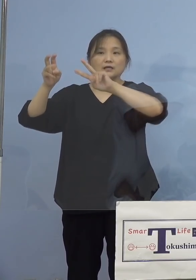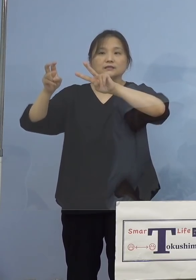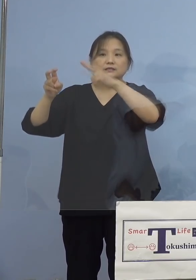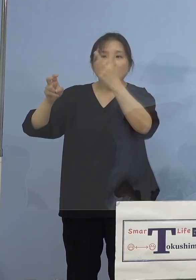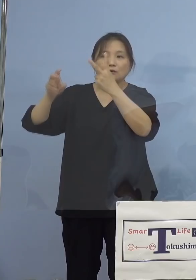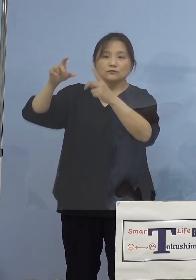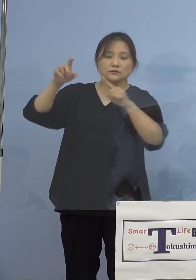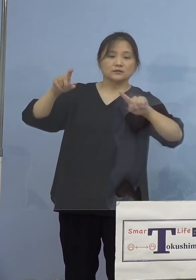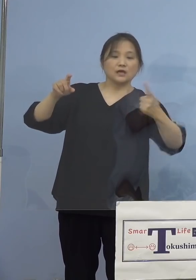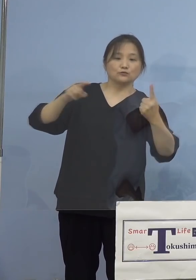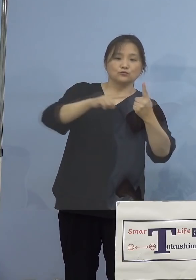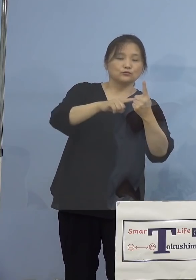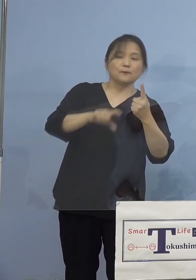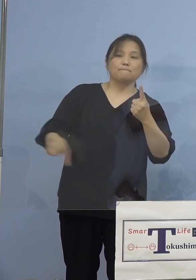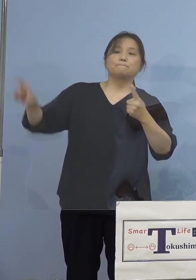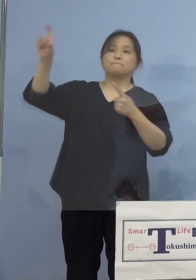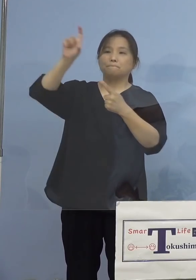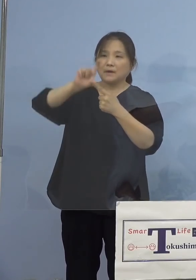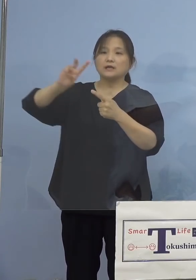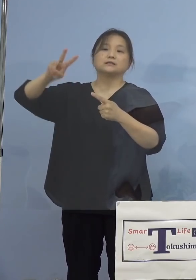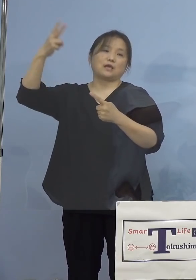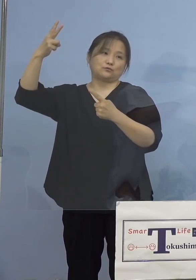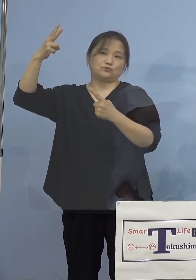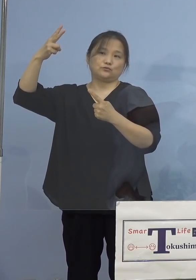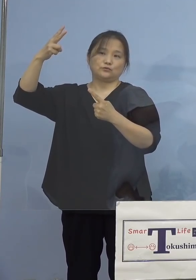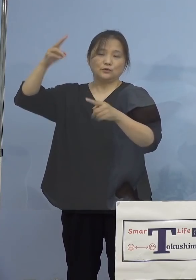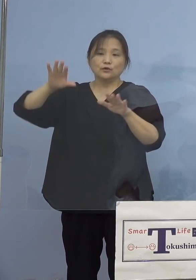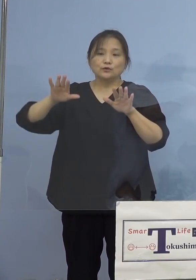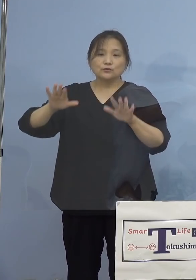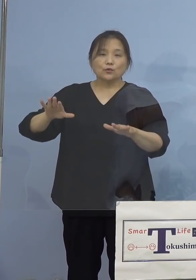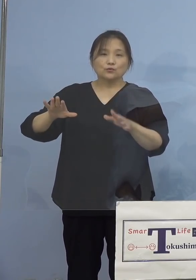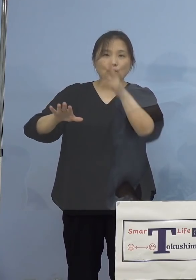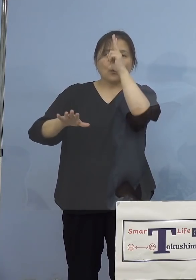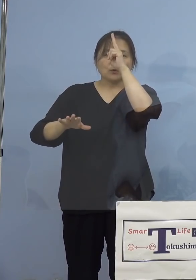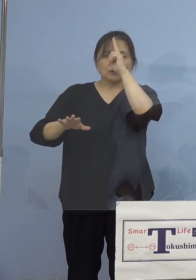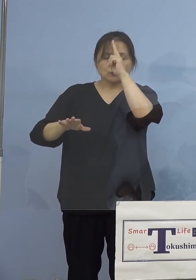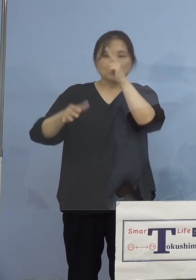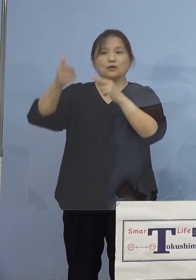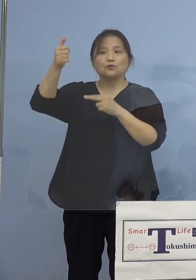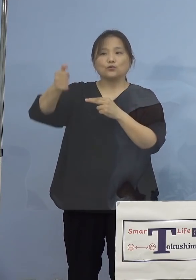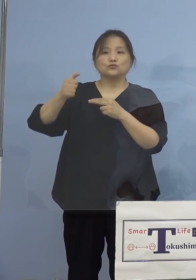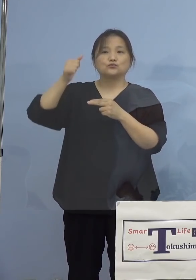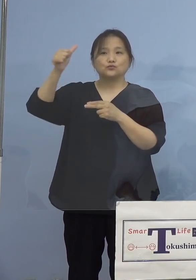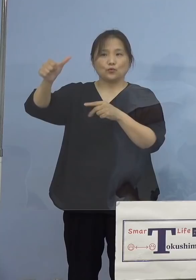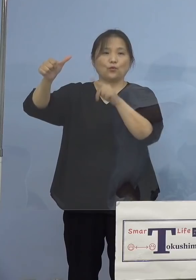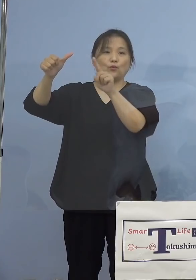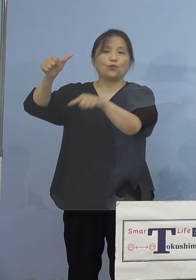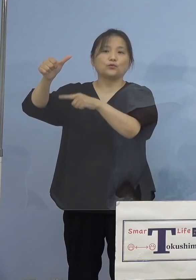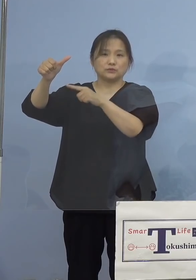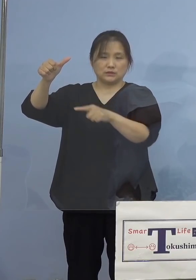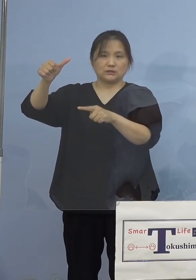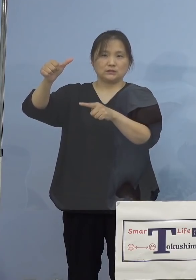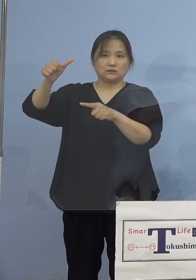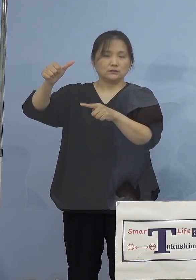100(人)から、昨日同様、今日の 正午でも55人、ここは増減がない